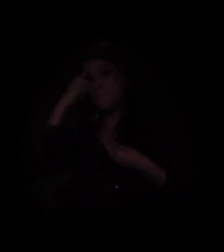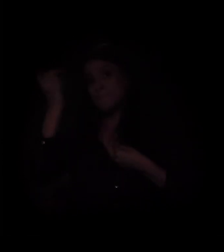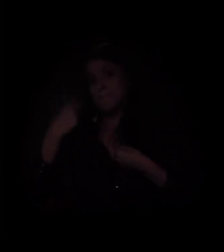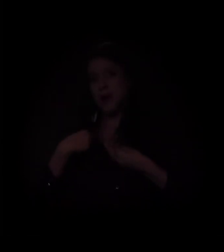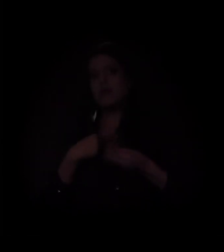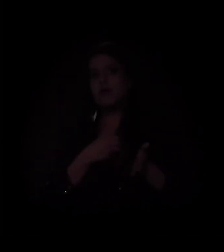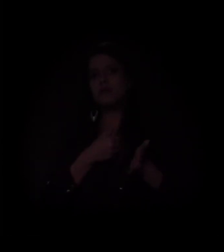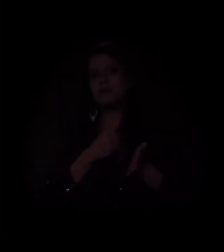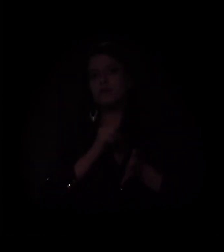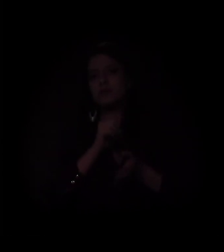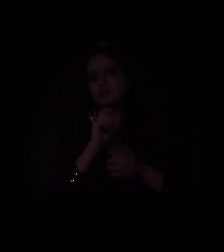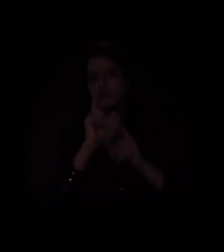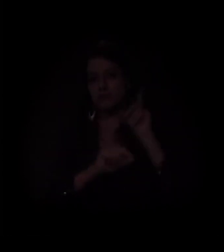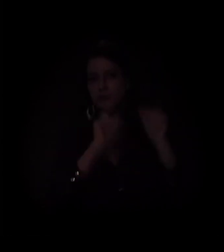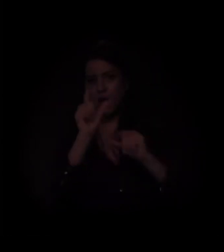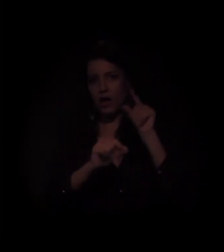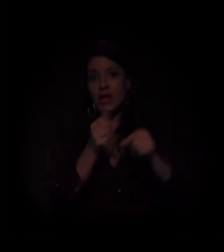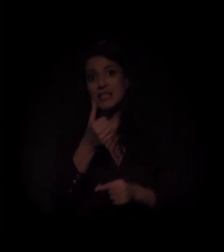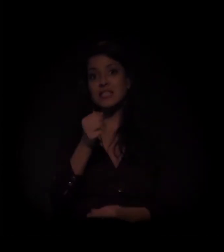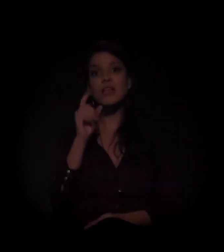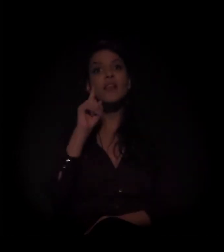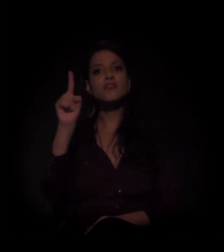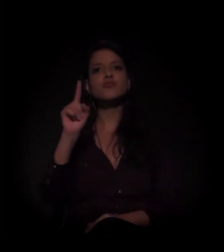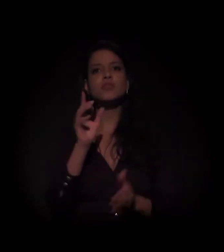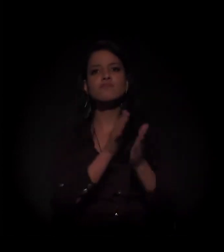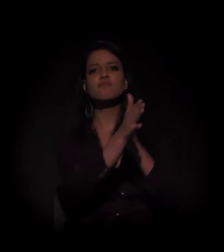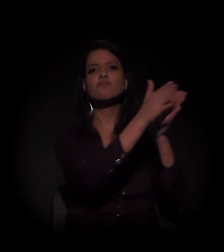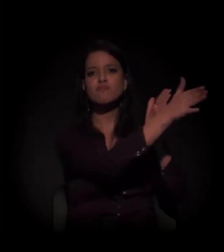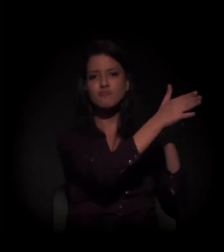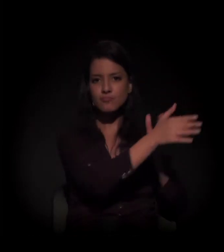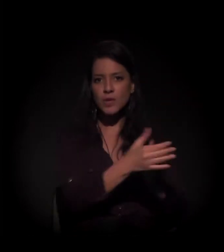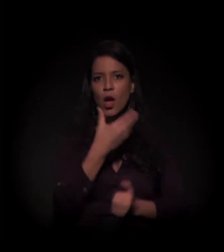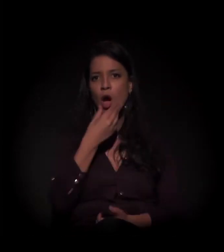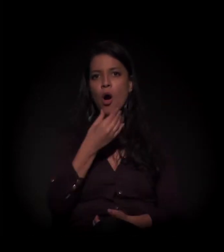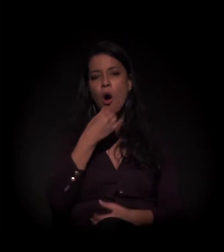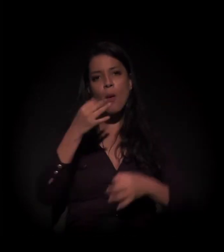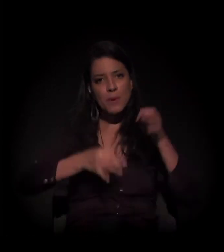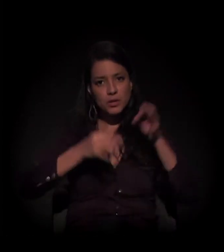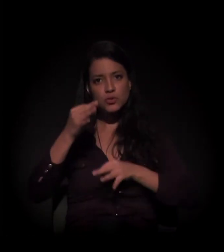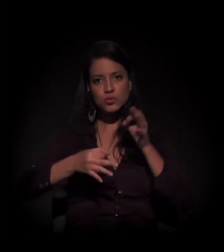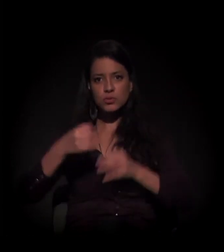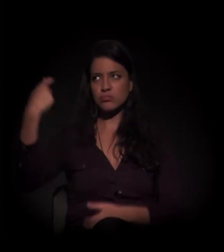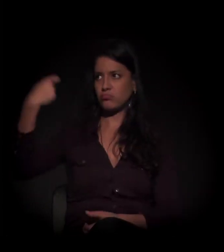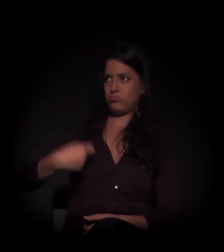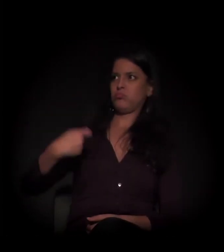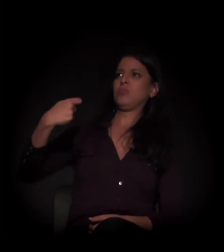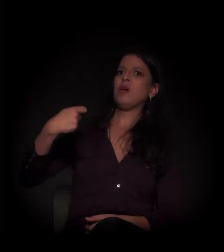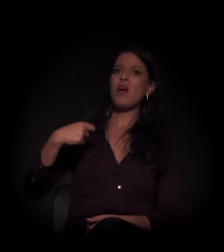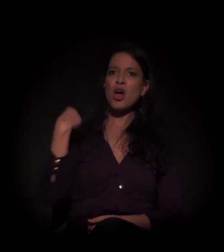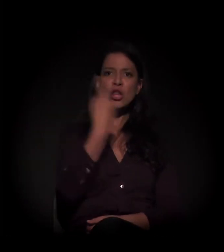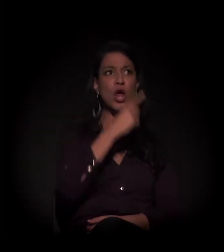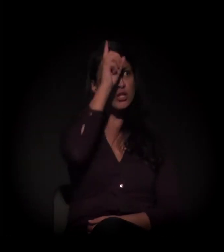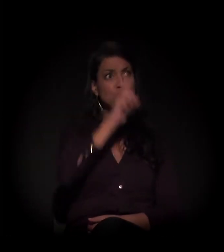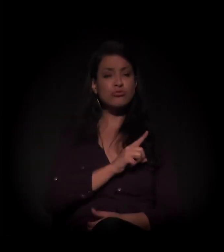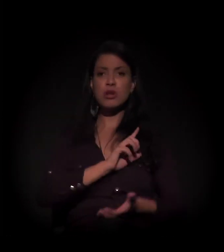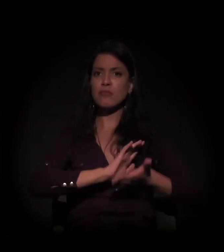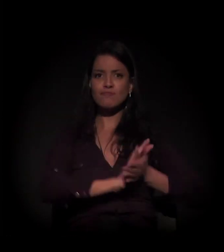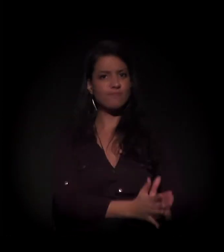com até 60 dias para desocupar. O juiz que deu essa sentença violou todos os direitos.